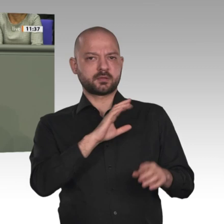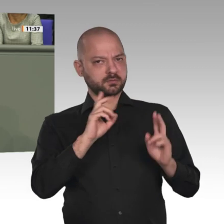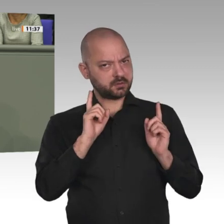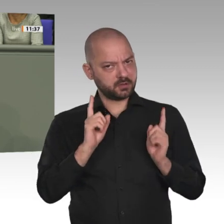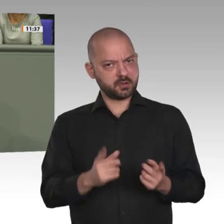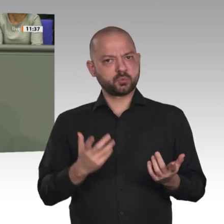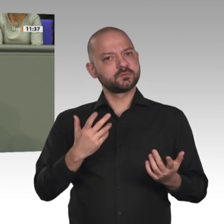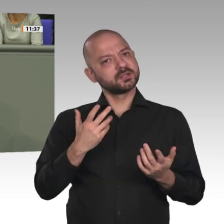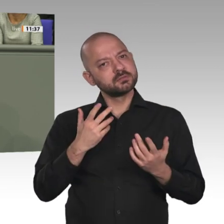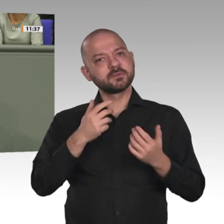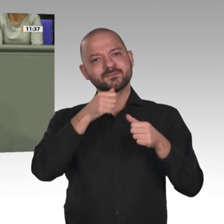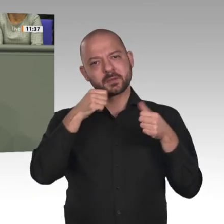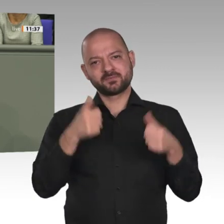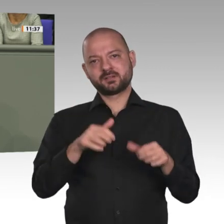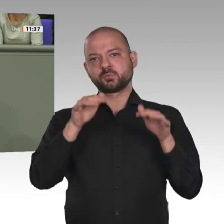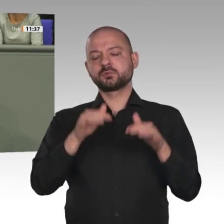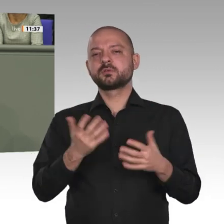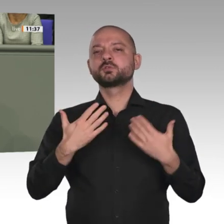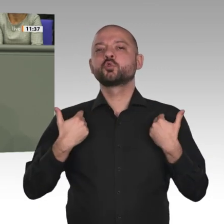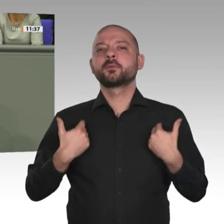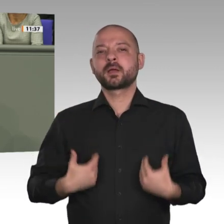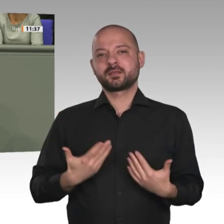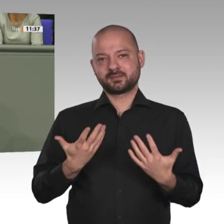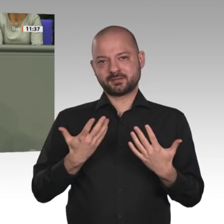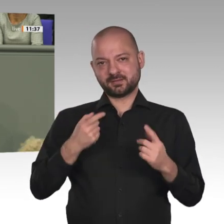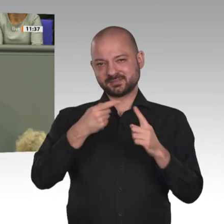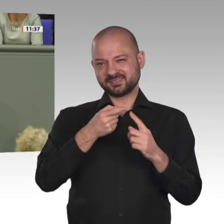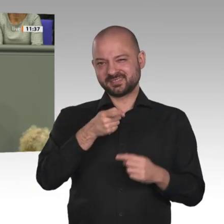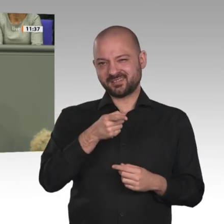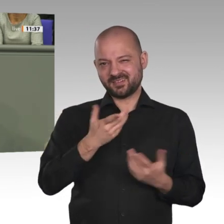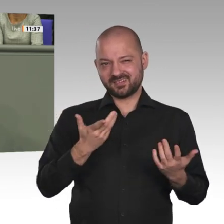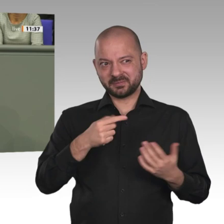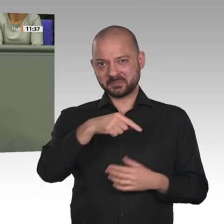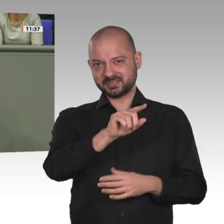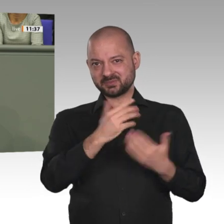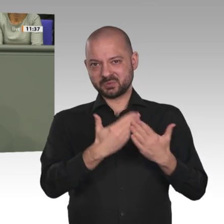in unserem Parteiprogramm sprechen wir uns klar dafür aus, Fluchtursachen zu bekämpfen